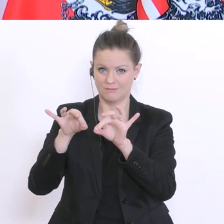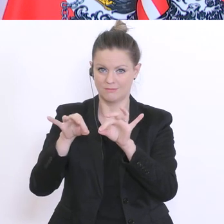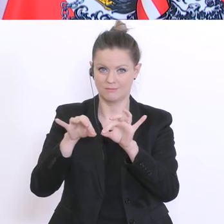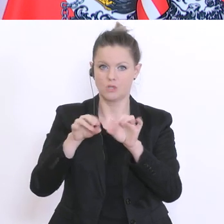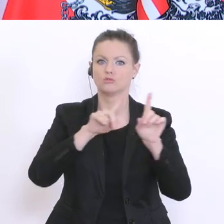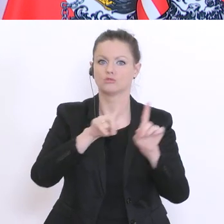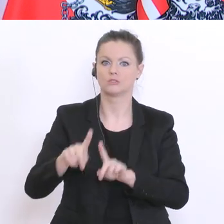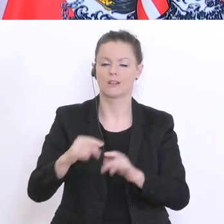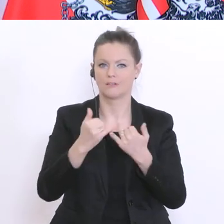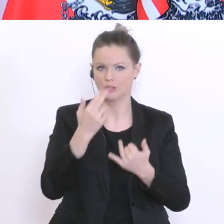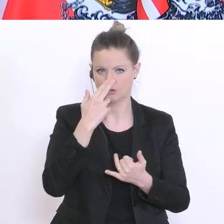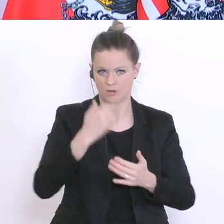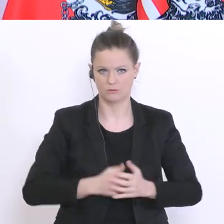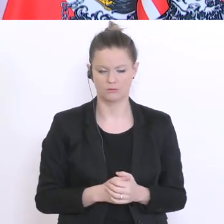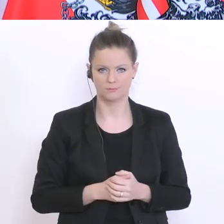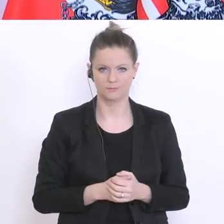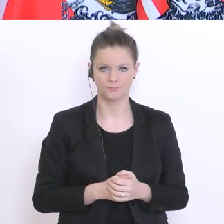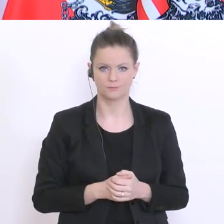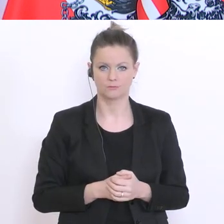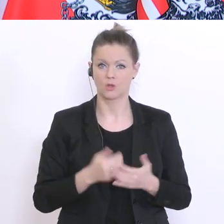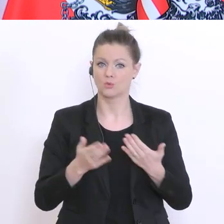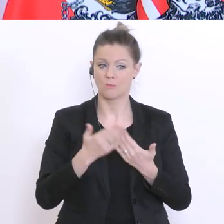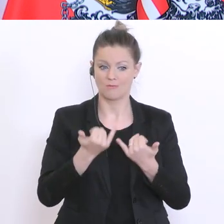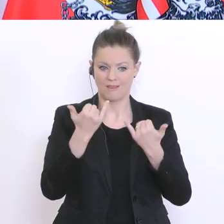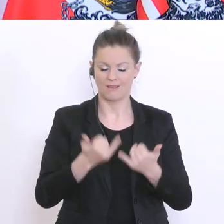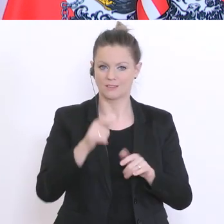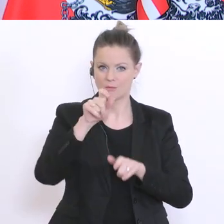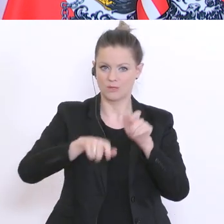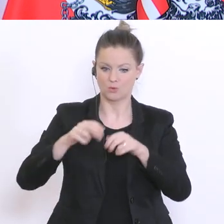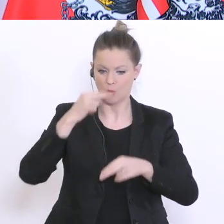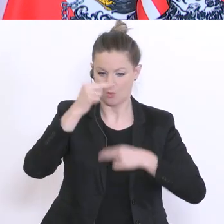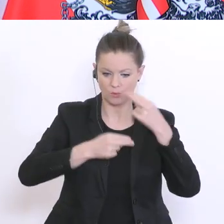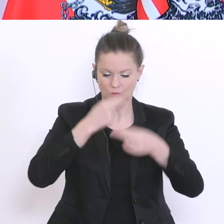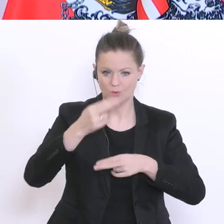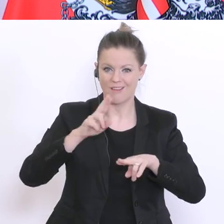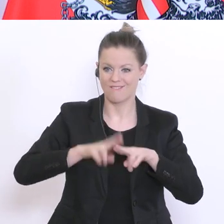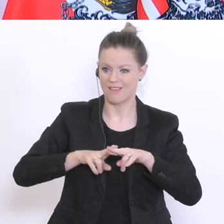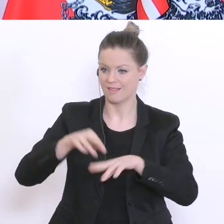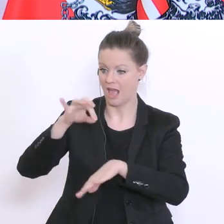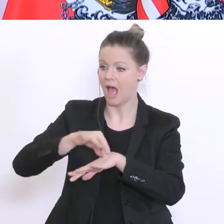auf Anweisung eines betreuenden Arztes. Dann, wenn sie bestimmte Symptome zeigen,